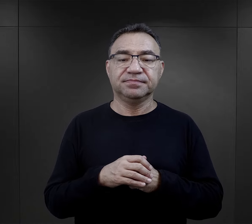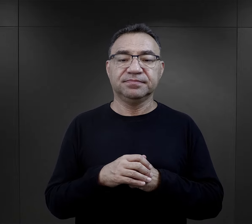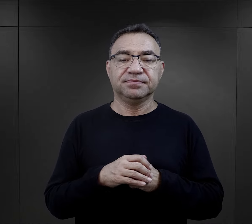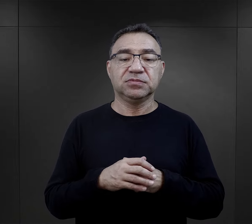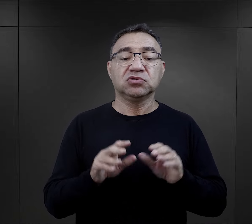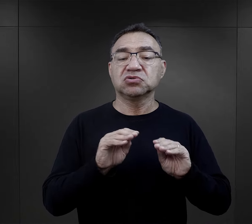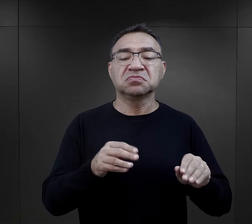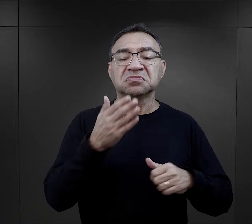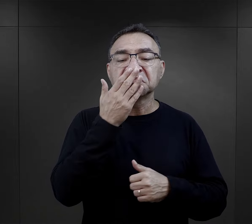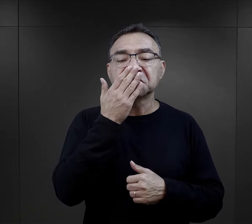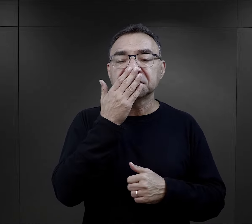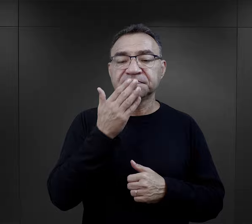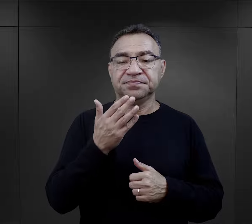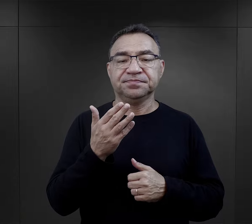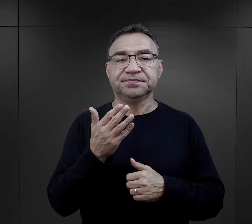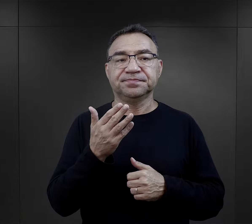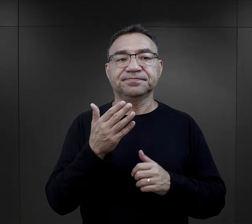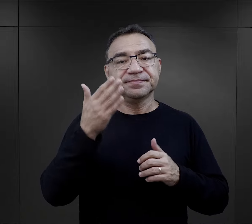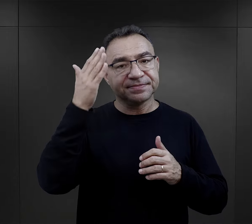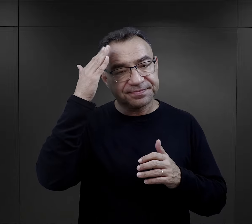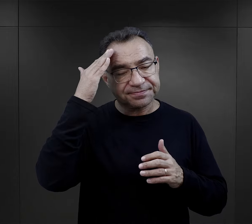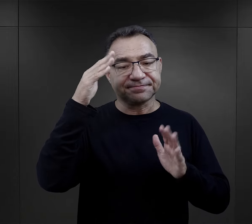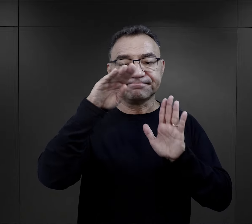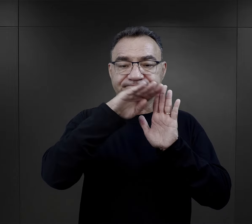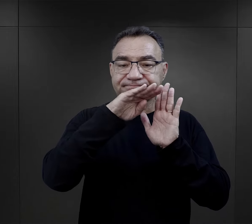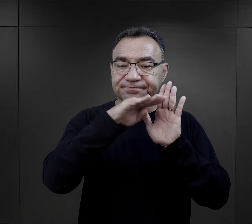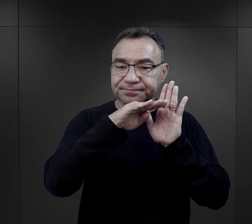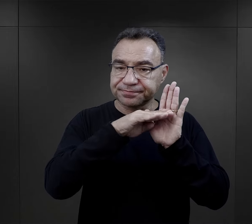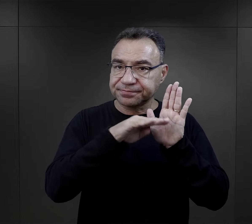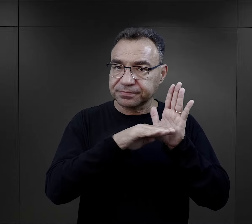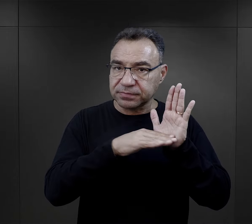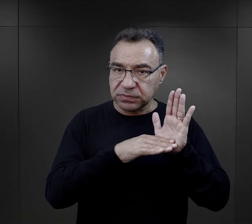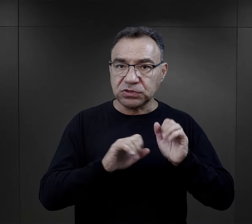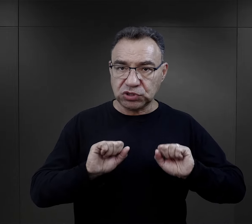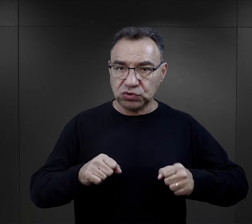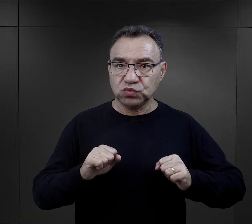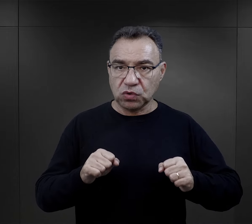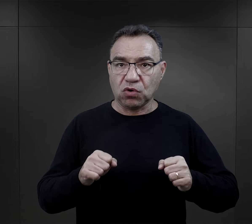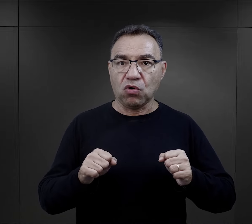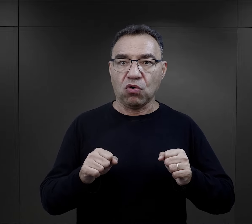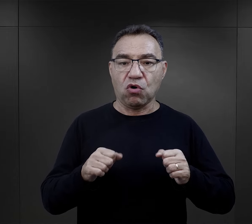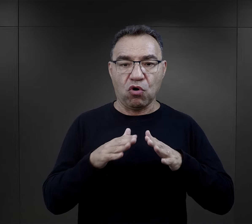I szkolenie polegało nie tylko na przyswojeniu sobie zasad działania